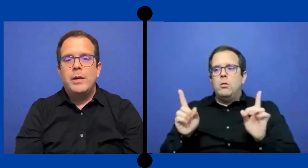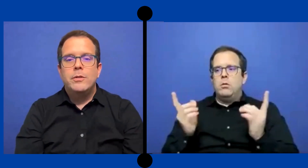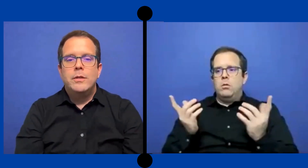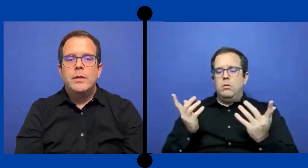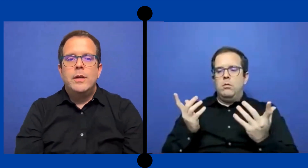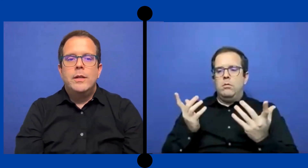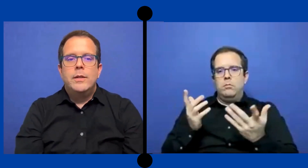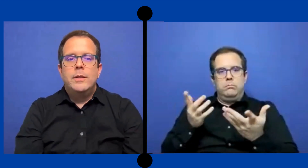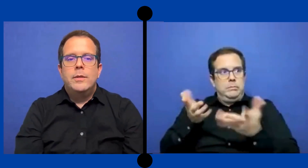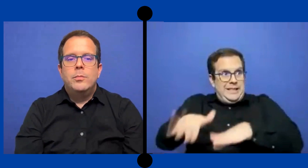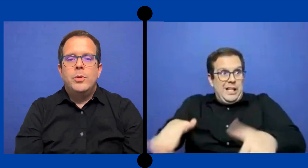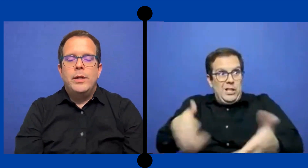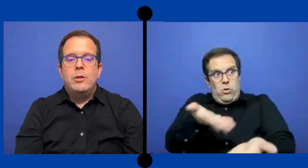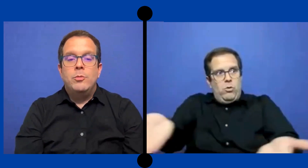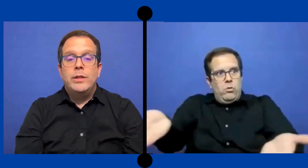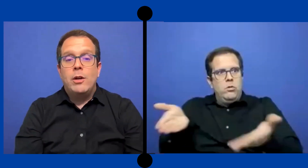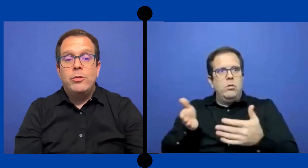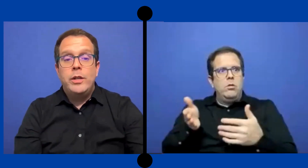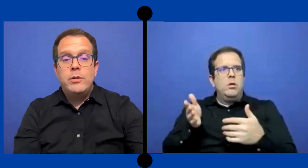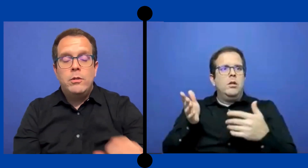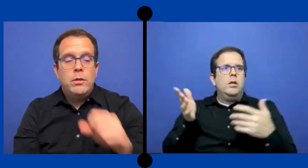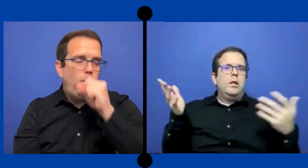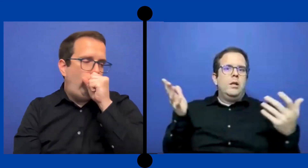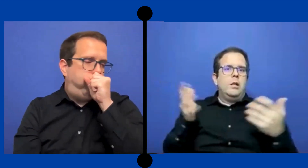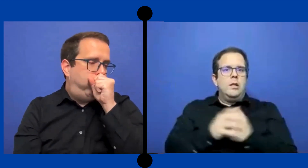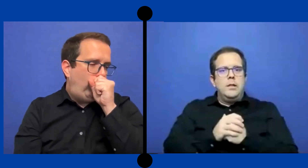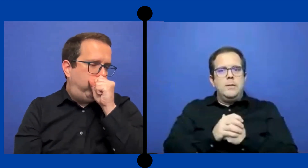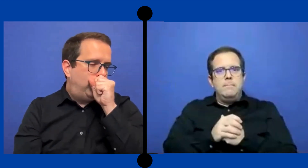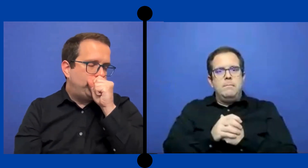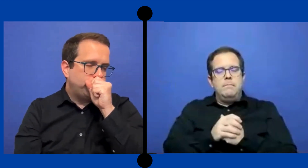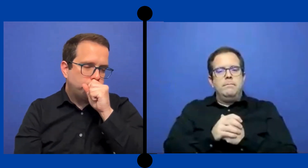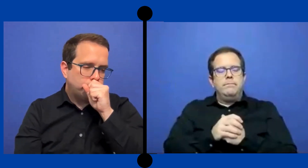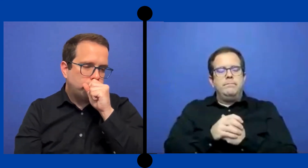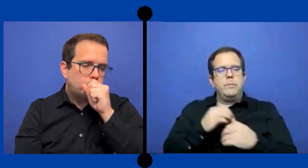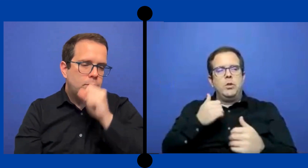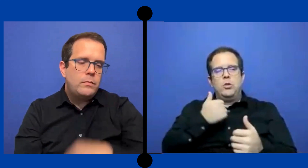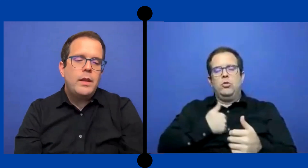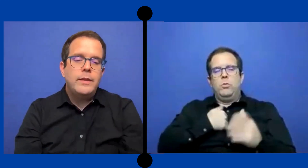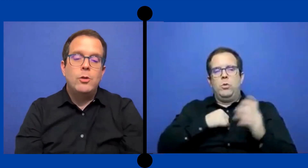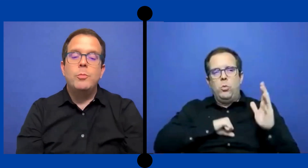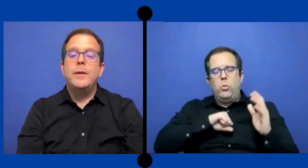pero pues, como estás con niños *Disculpe.